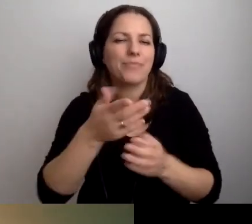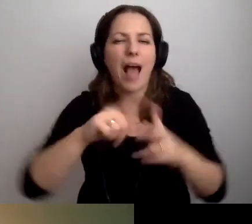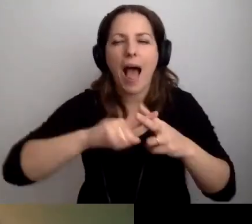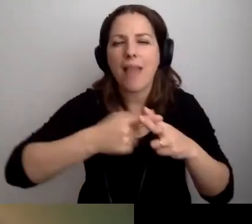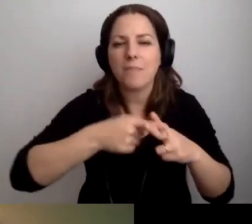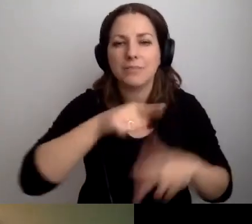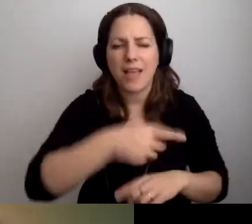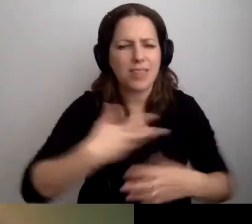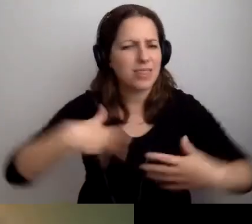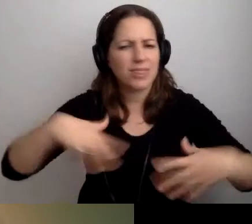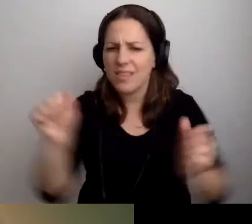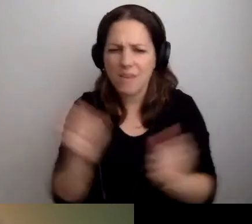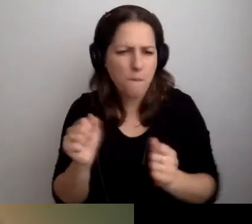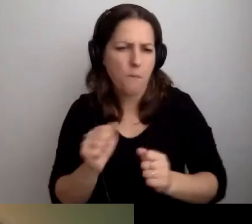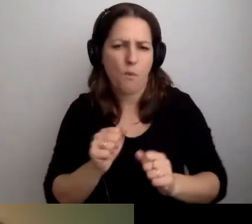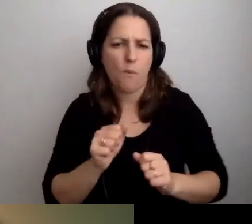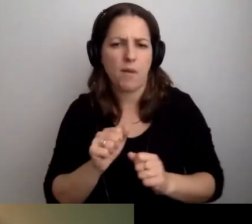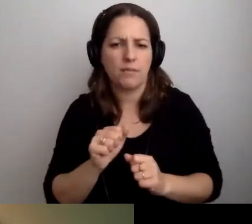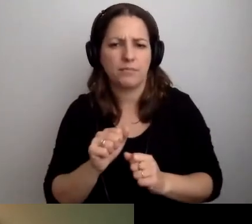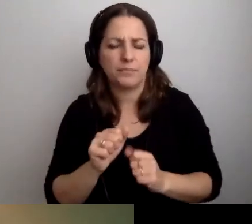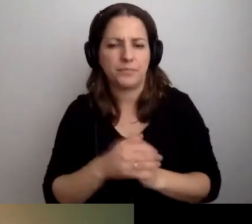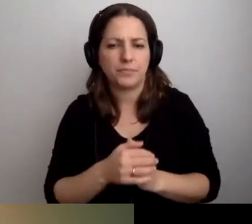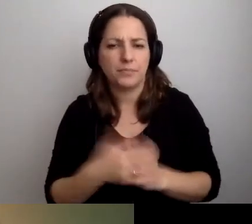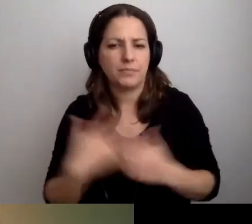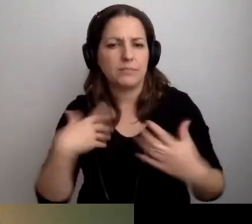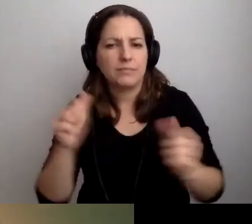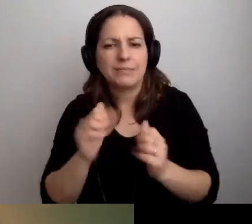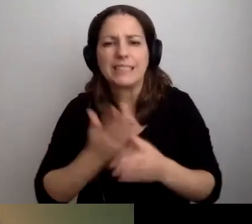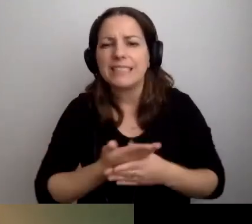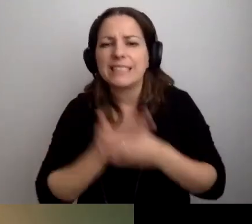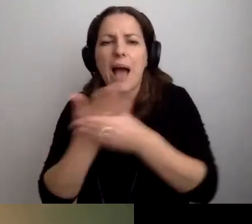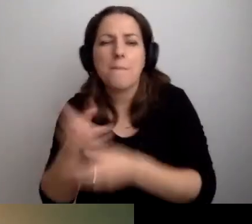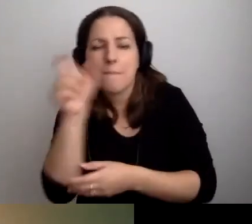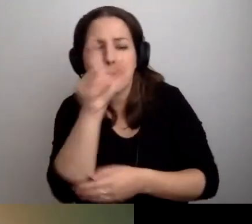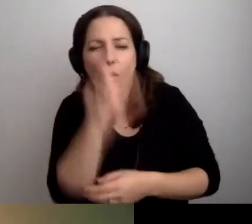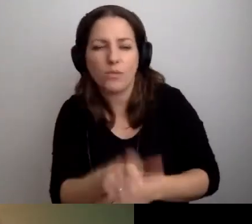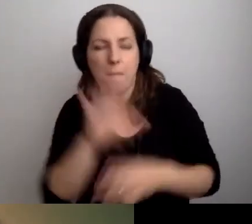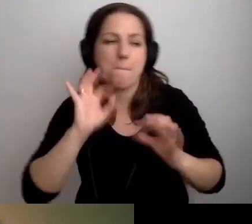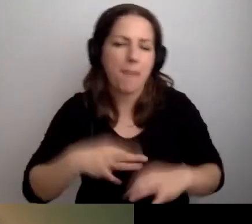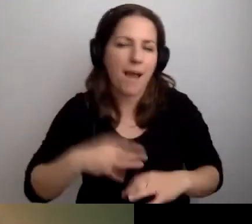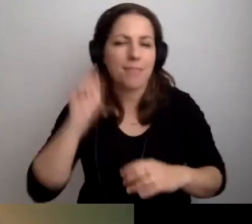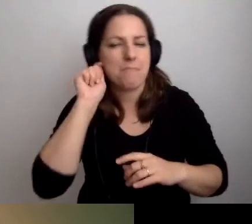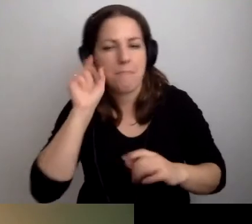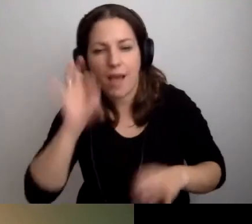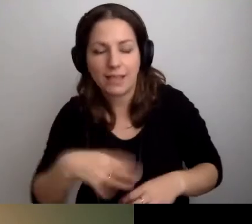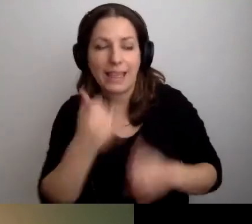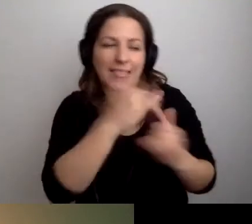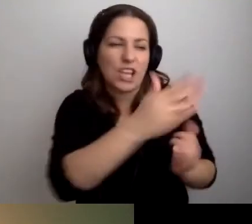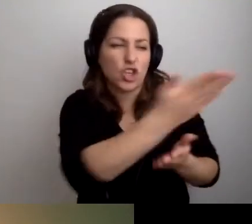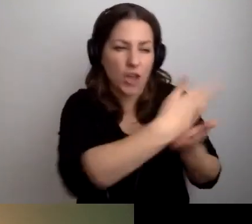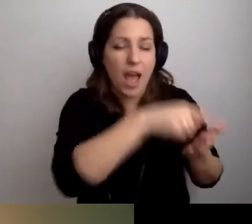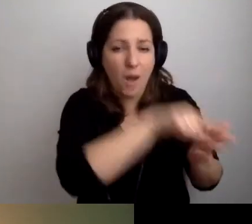to nie bójmy się zaprosić tej osoby z tego działu do dziekanatu.